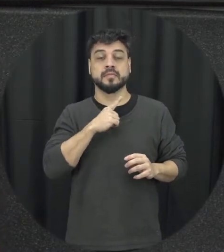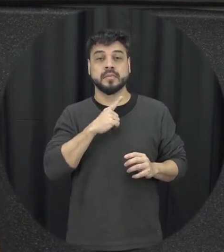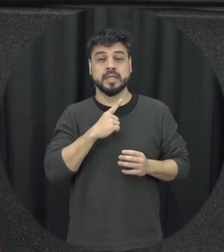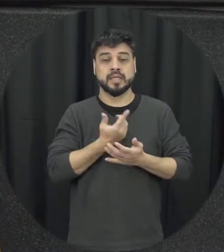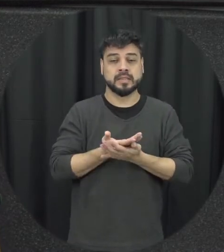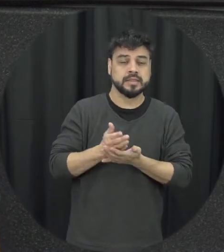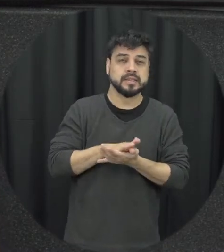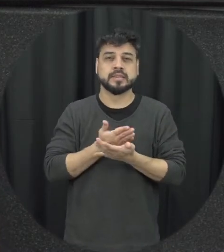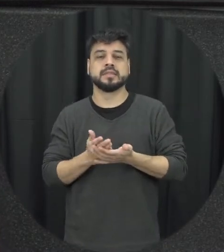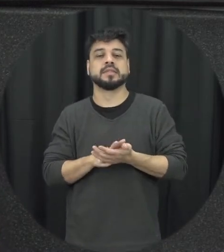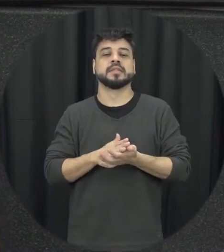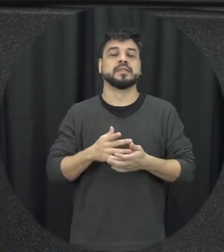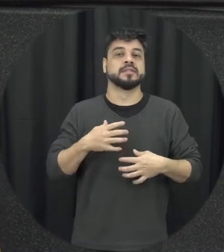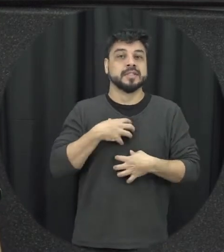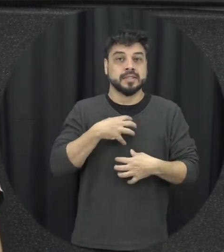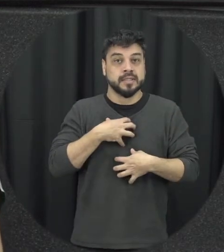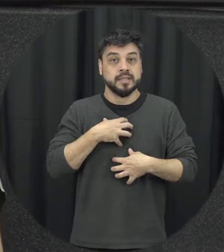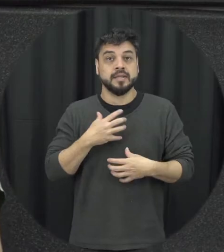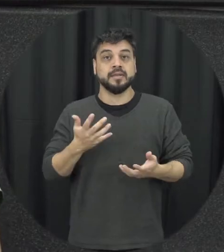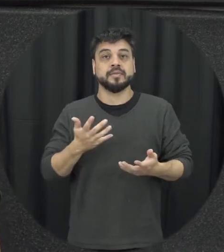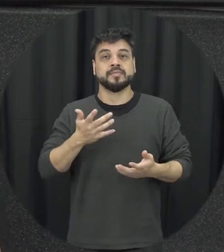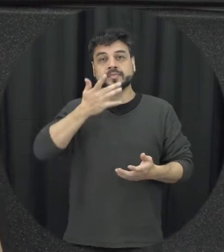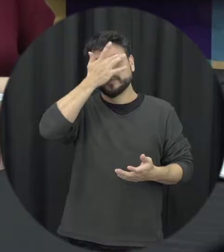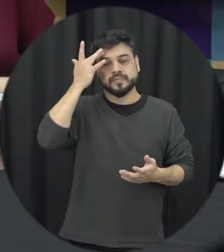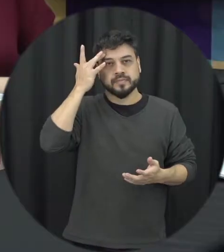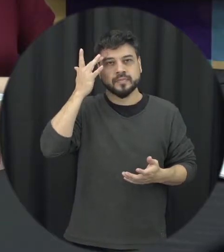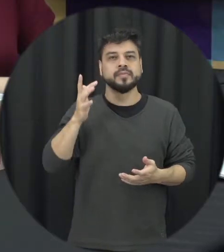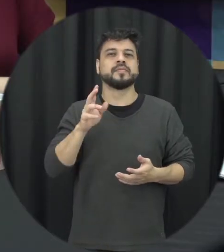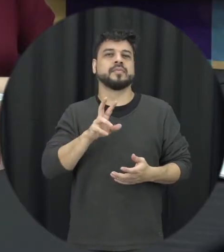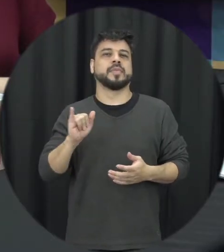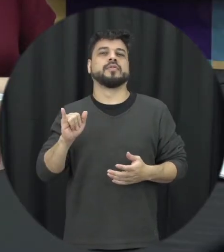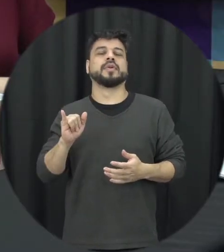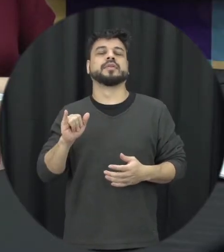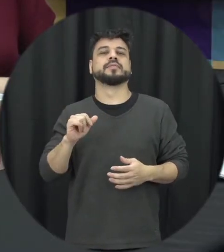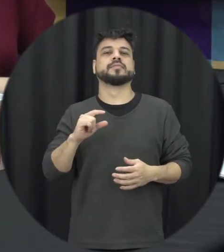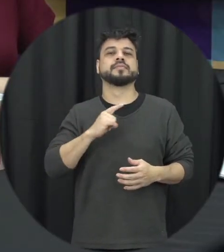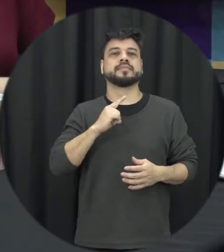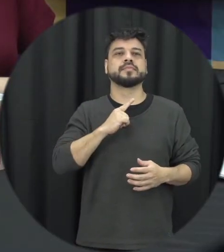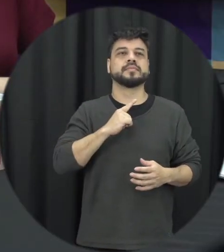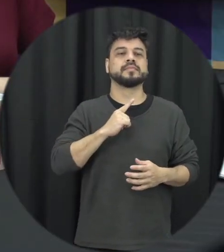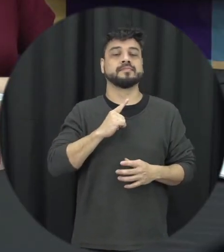e desconforto e a pessoa vai ficando vamos assim pisando em ovos naquelas situações que ela não